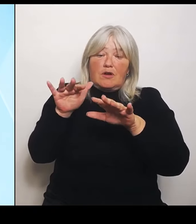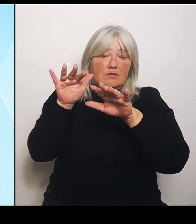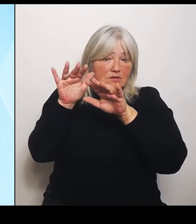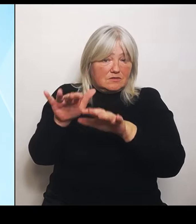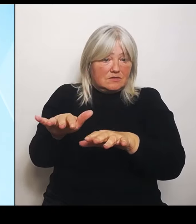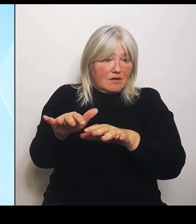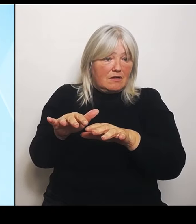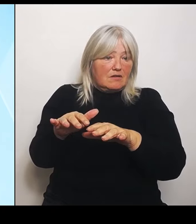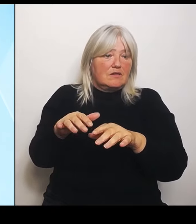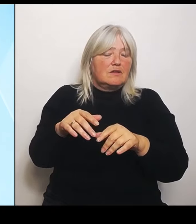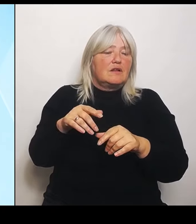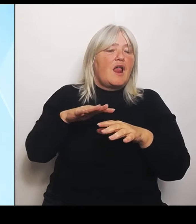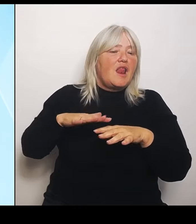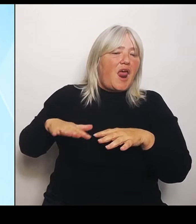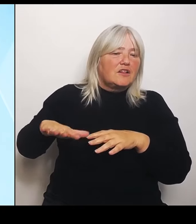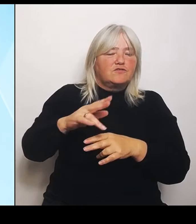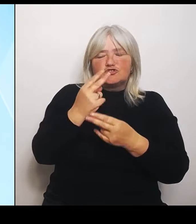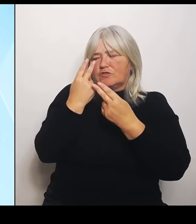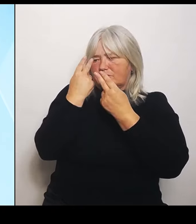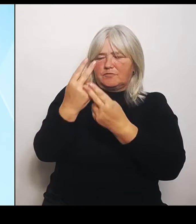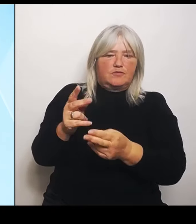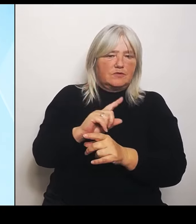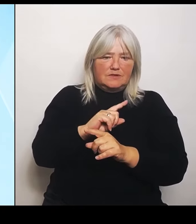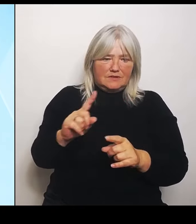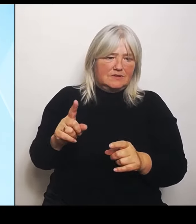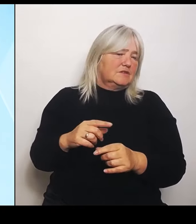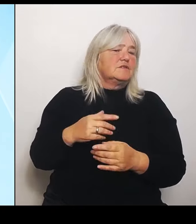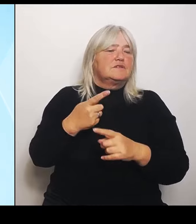über 100.000 €. Deshalb verändern wir das